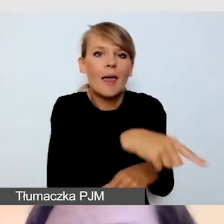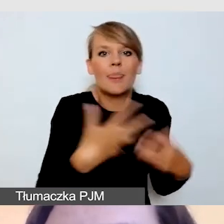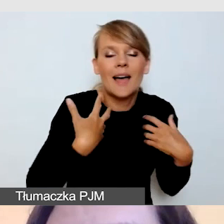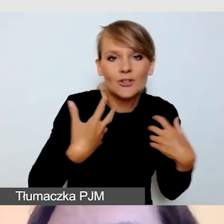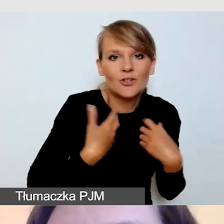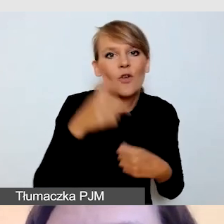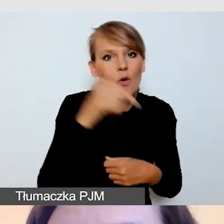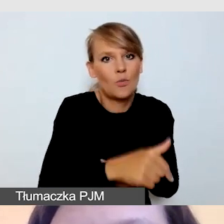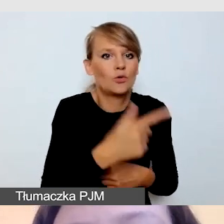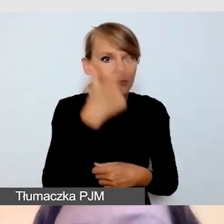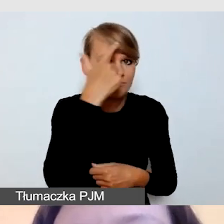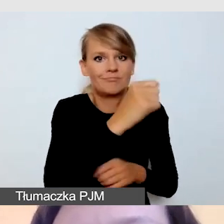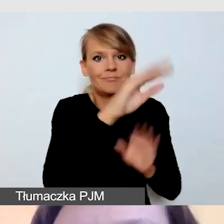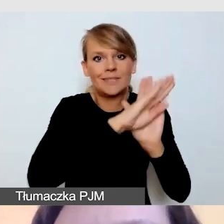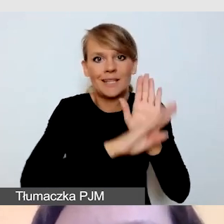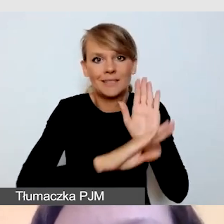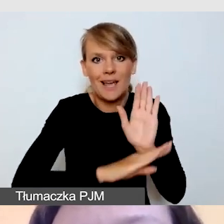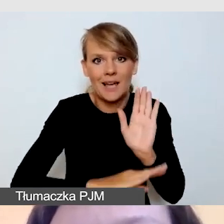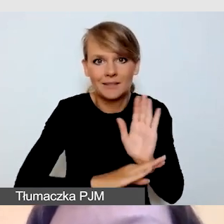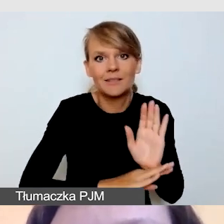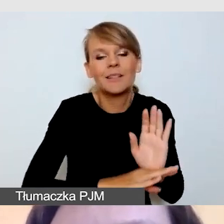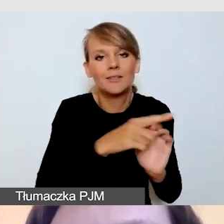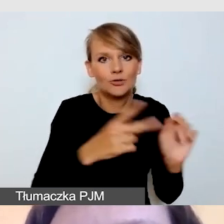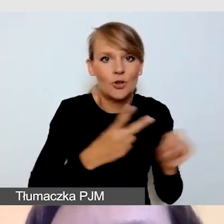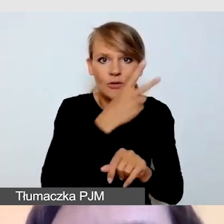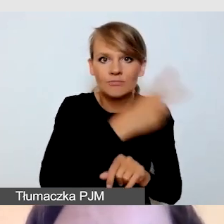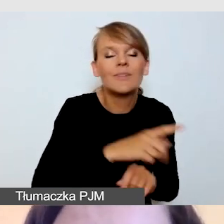organizacji wydarzenia, jak podczas innych wydarzeń.